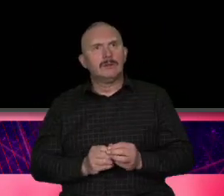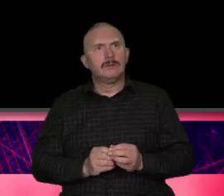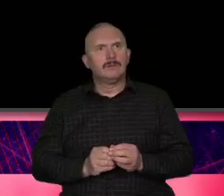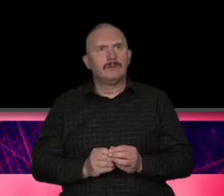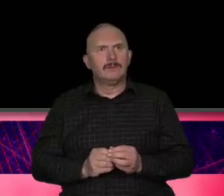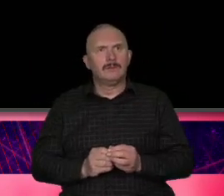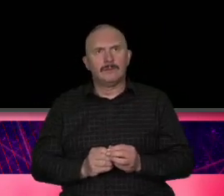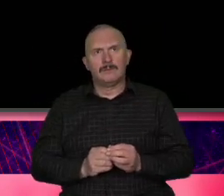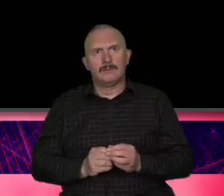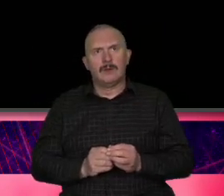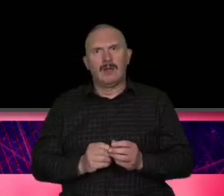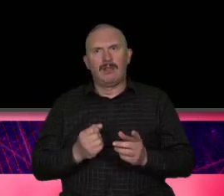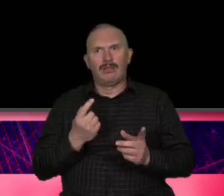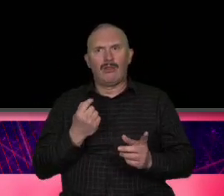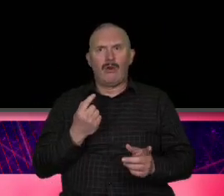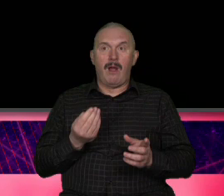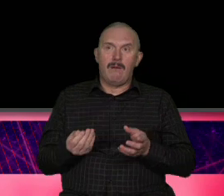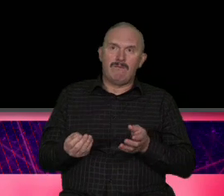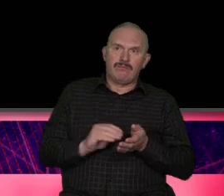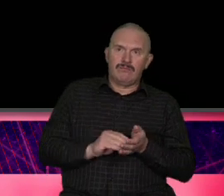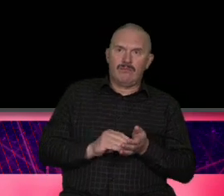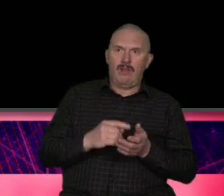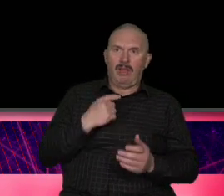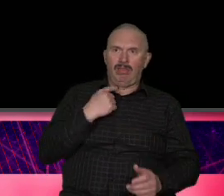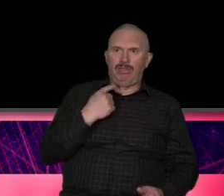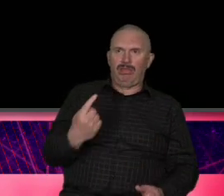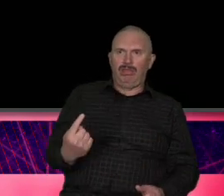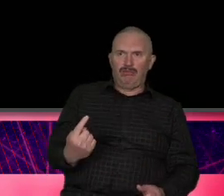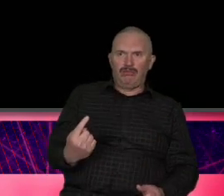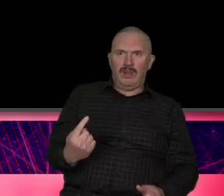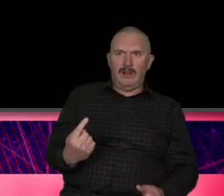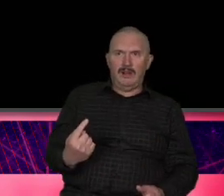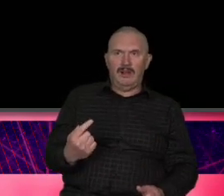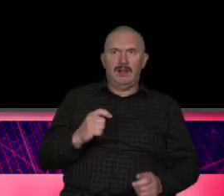nudą czy dla turystyki sami doskonale wiecie to jest ta czerwona żaróweczka